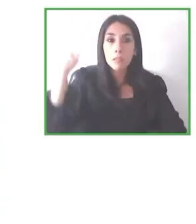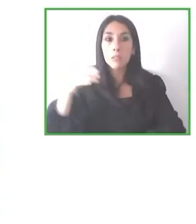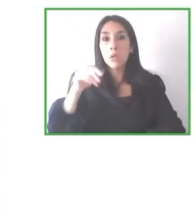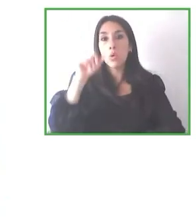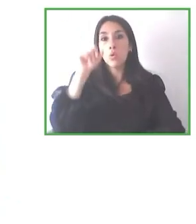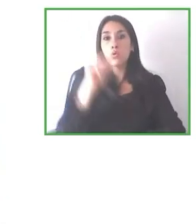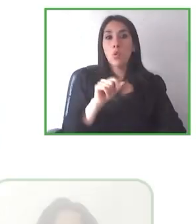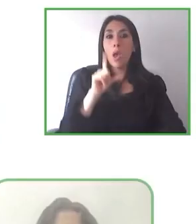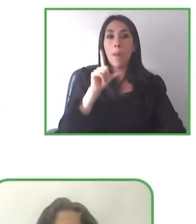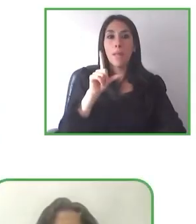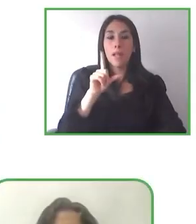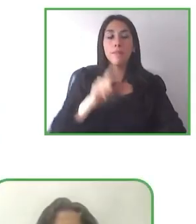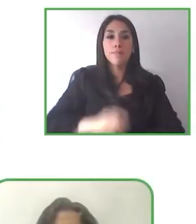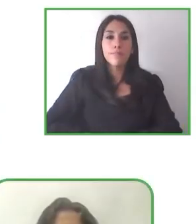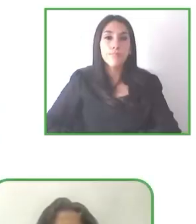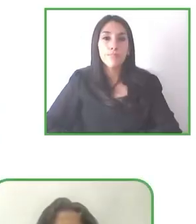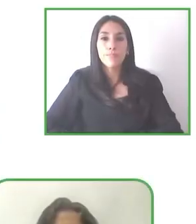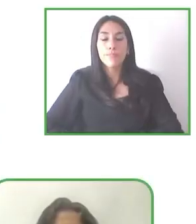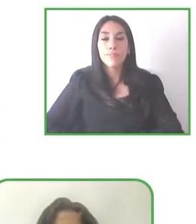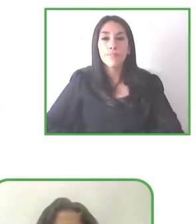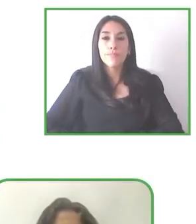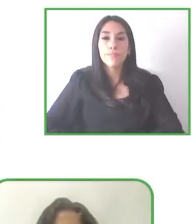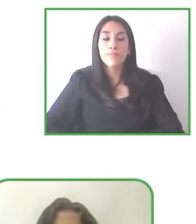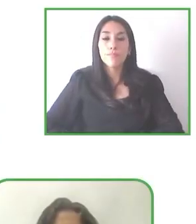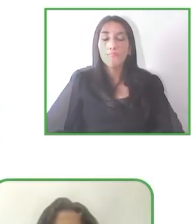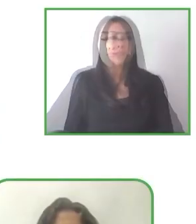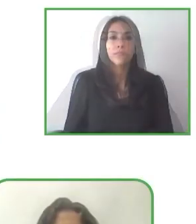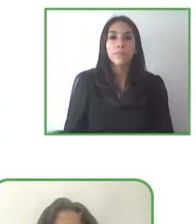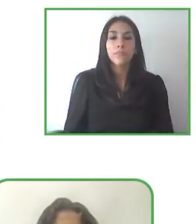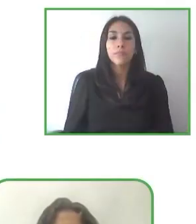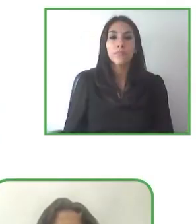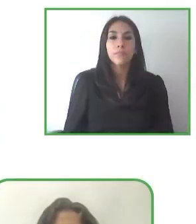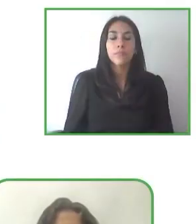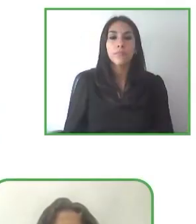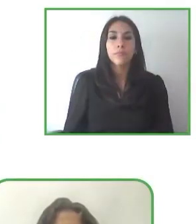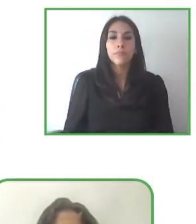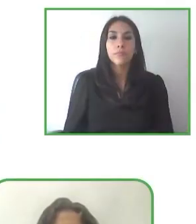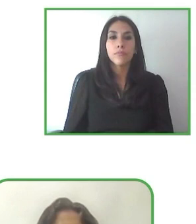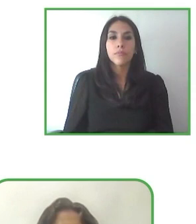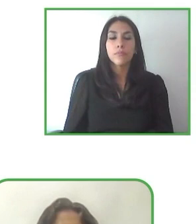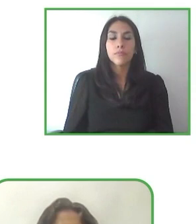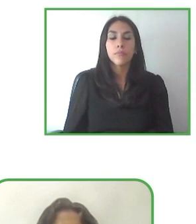naturales en el siglo pasado, en los años 90 empezamos a trabajar en España en